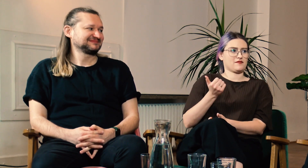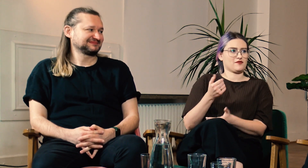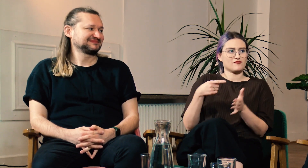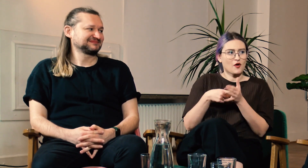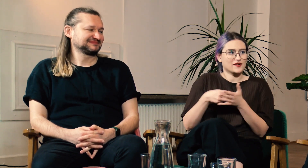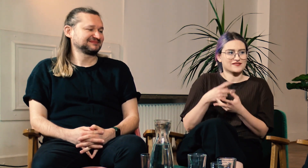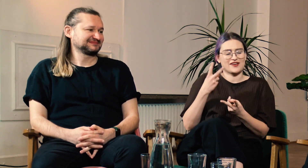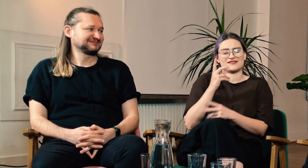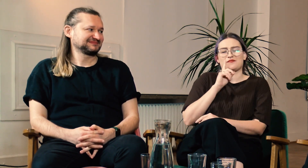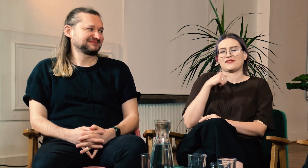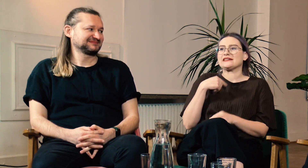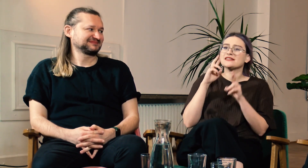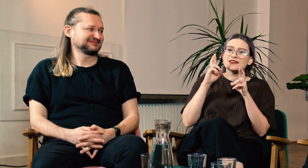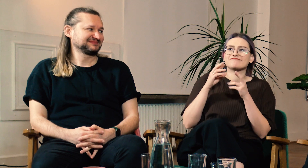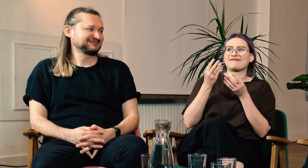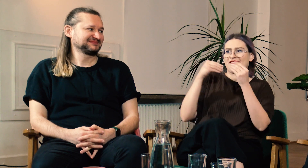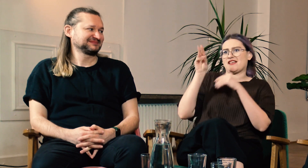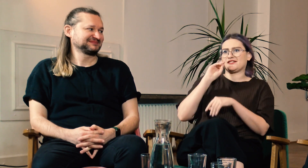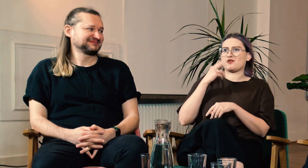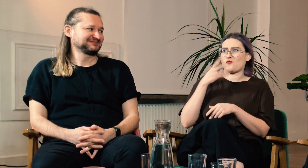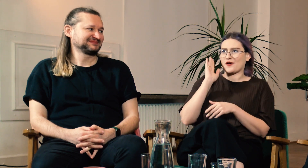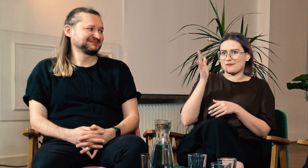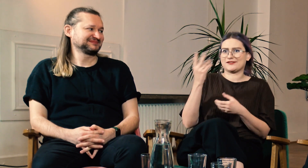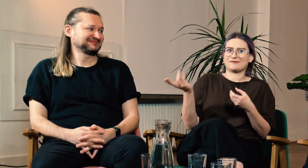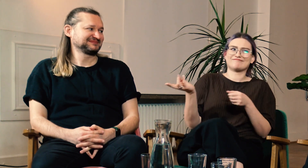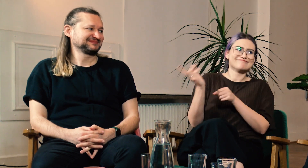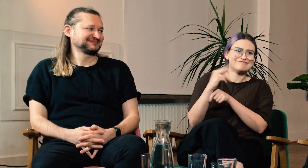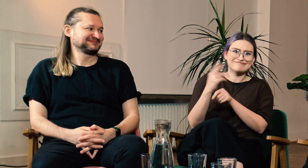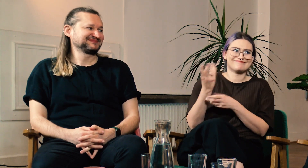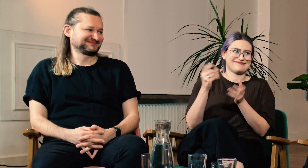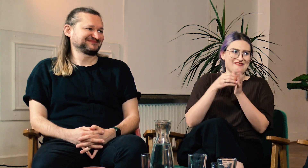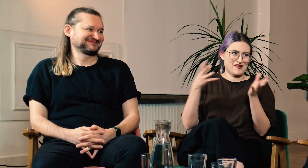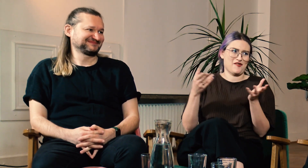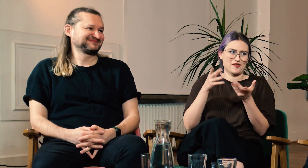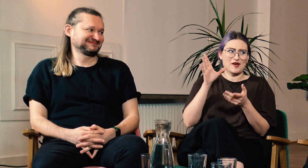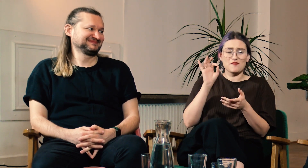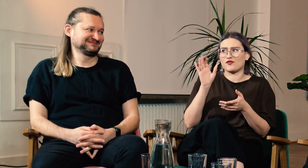To niezwykle ważne. Mam nadzieję, że coraz więcej g/Głuchych będzie zgłaszało się na FPJM.